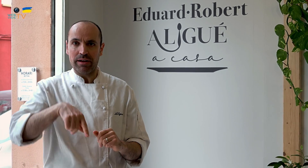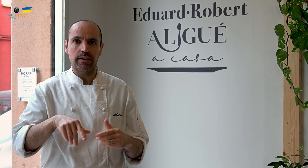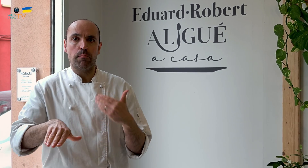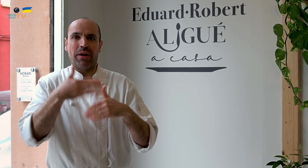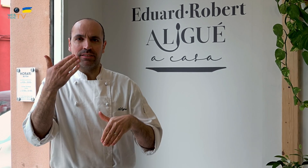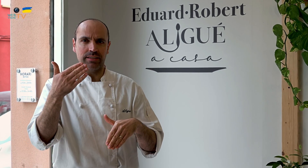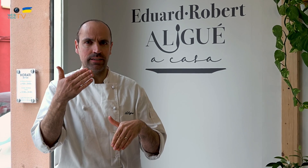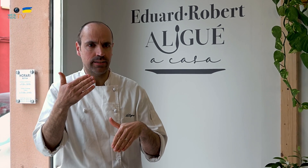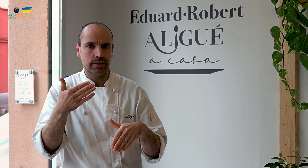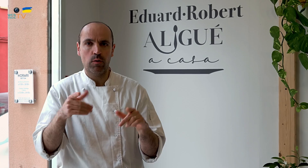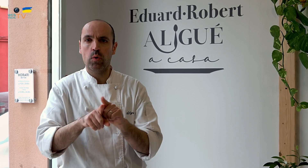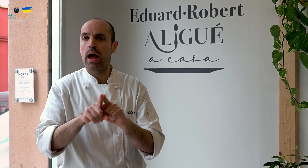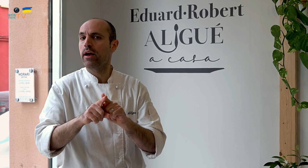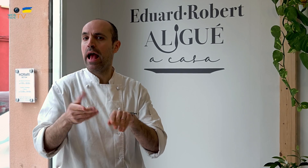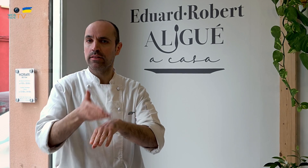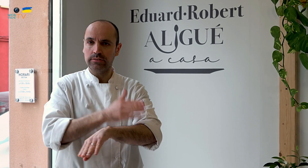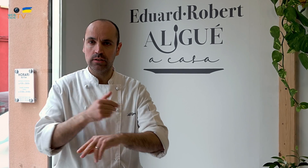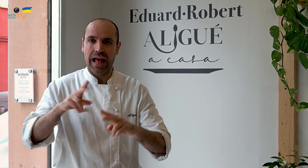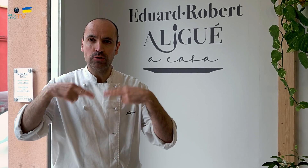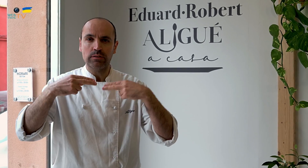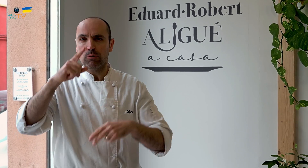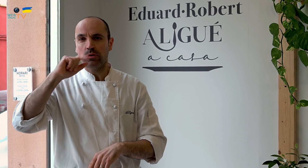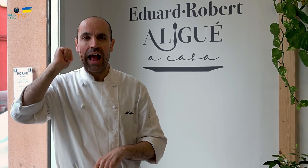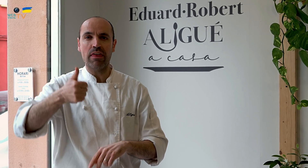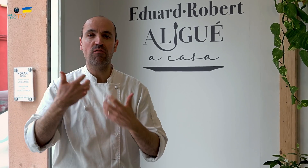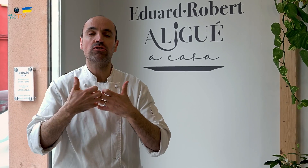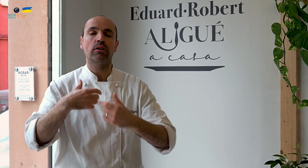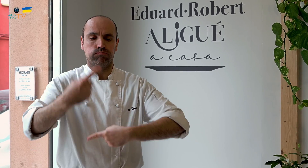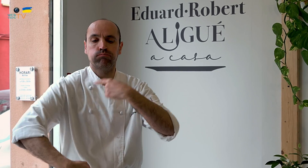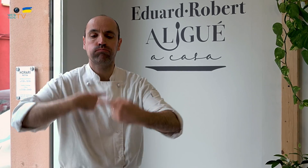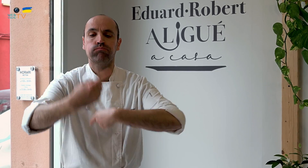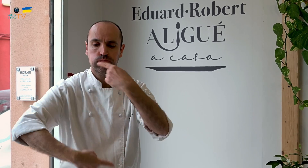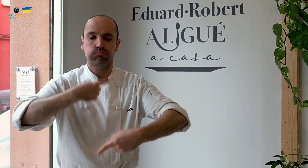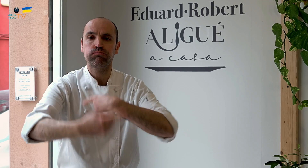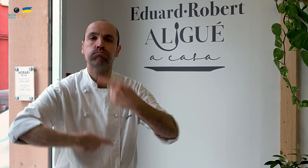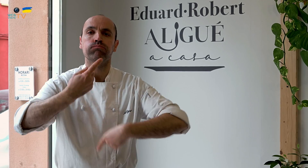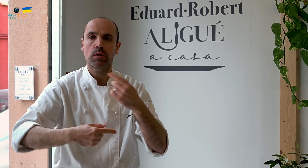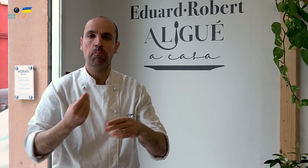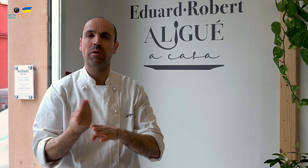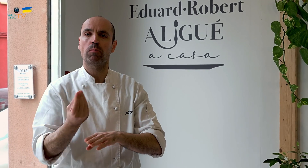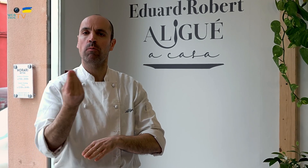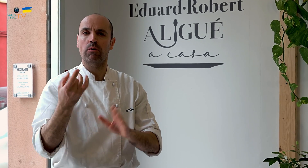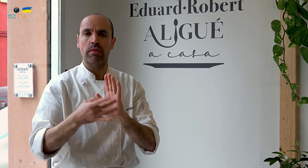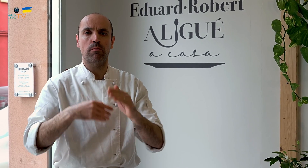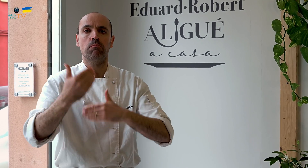Además, al empezar, hemos de tener en cuenta que en el restaurante en el que estuvimos, estuvimos muchos años funcionando a diario,